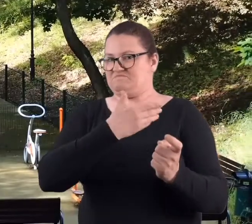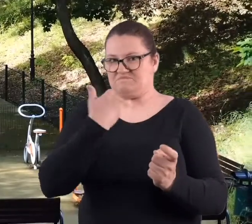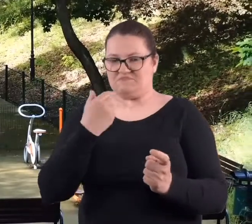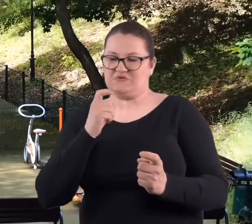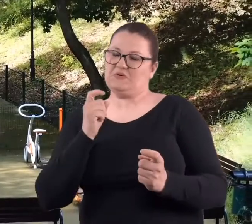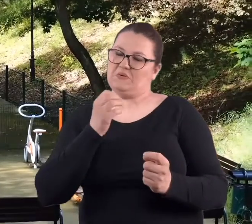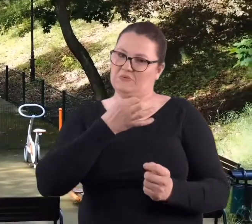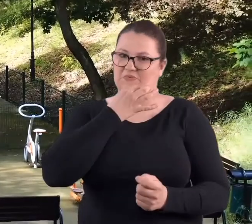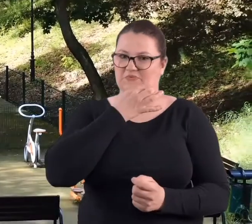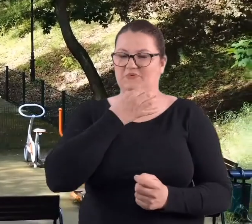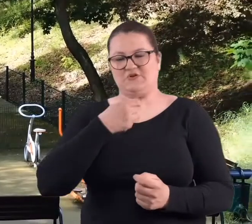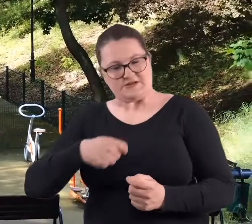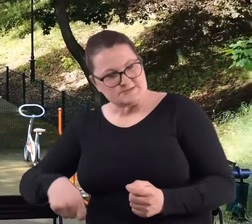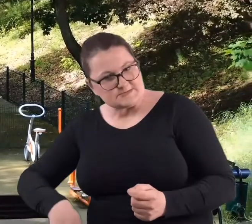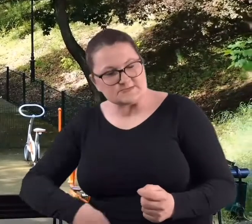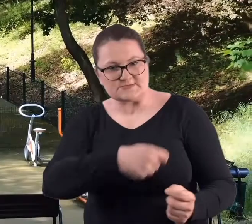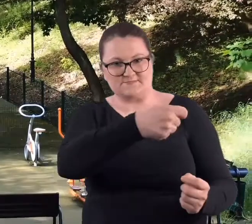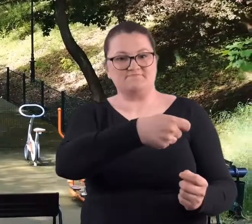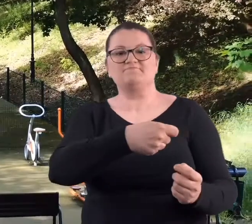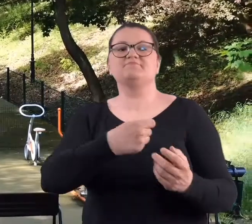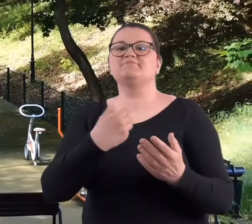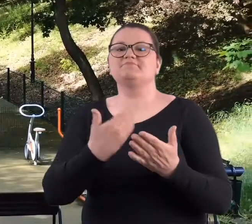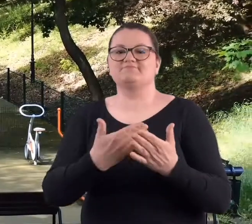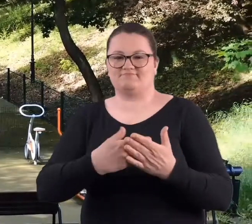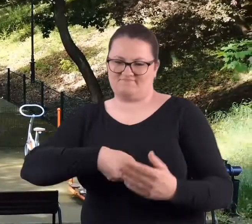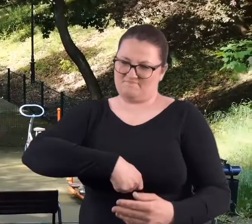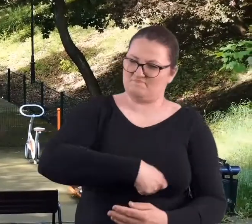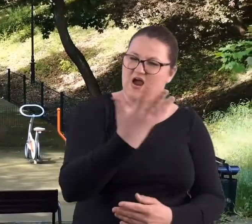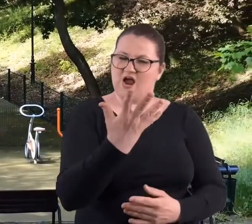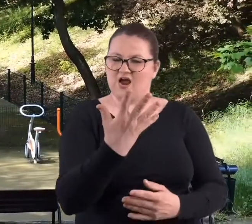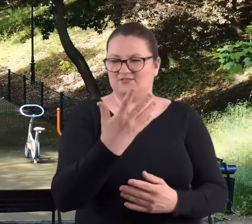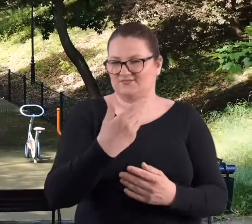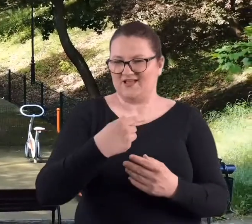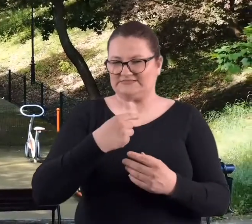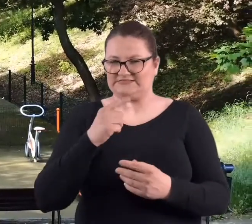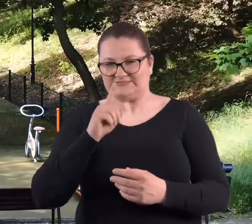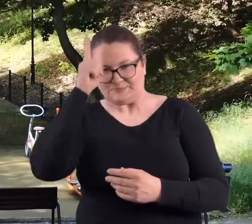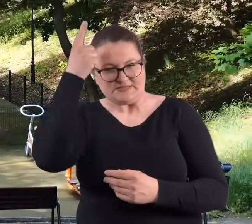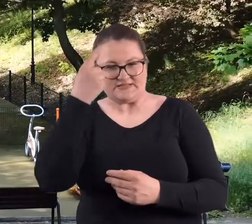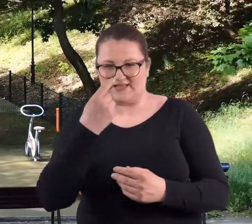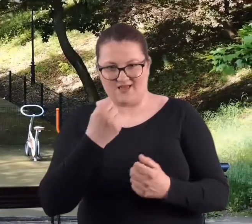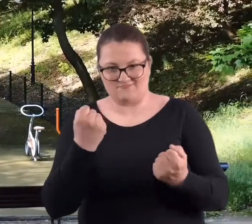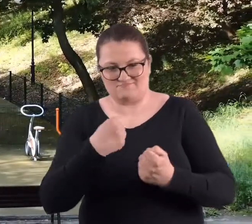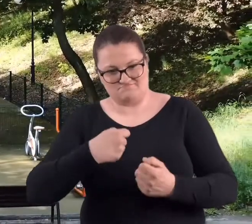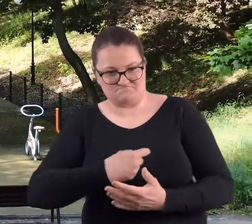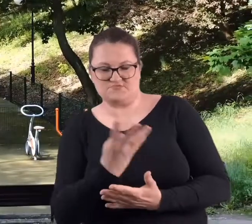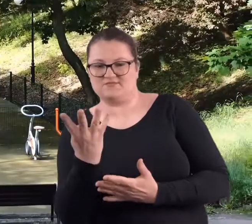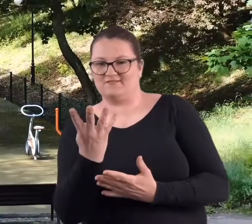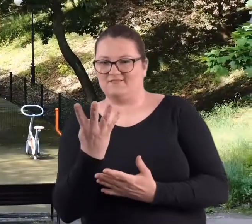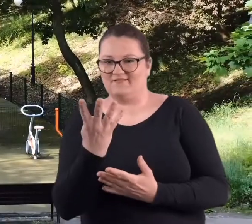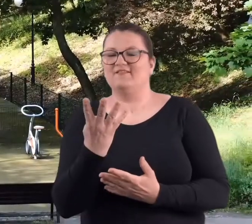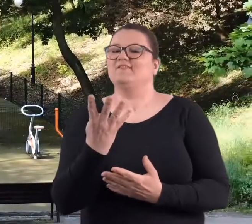Właśnie przez to, że się przy tym ciosie, czy też uderzeniu ten wachlarz otwiera tak sprytnie jednym ruchem.